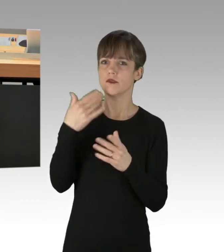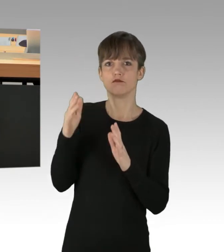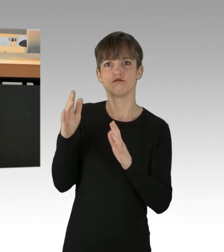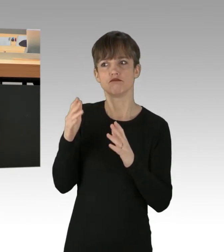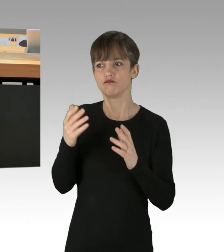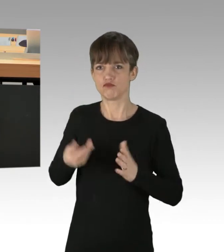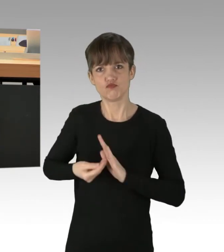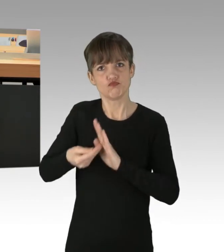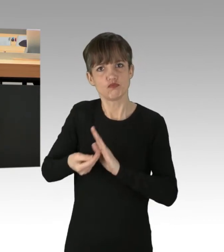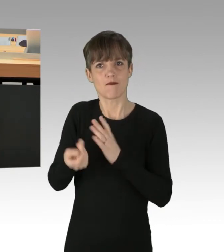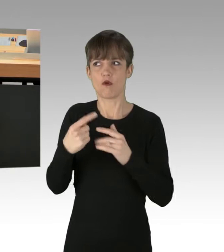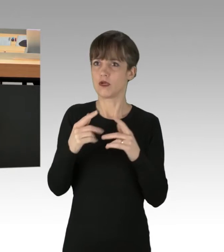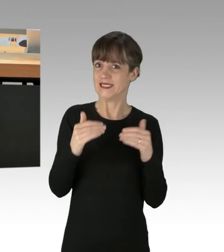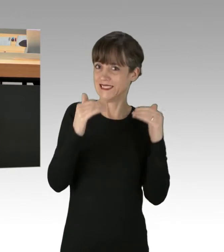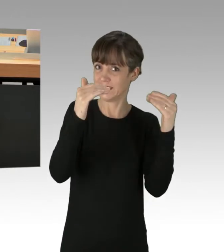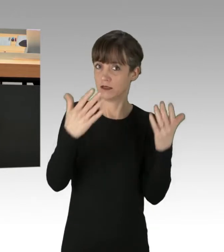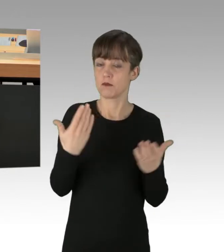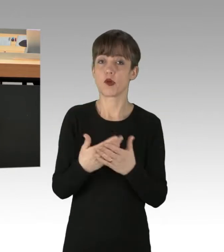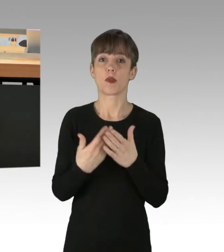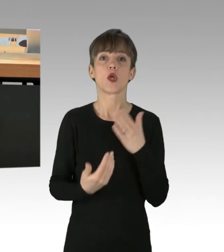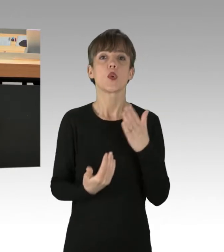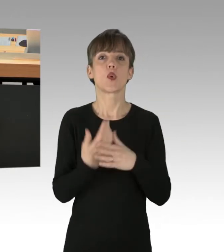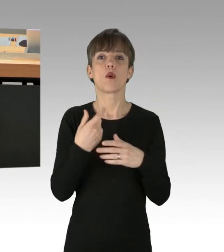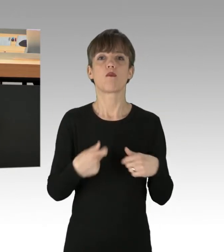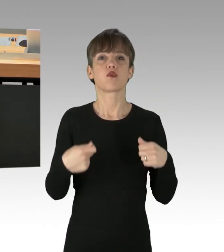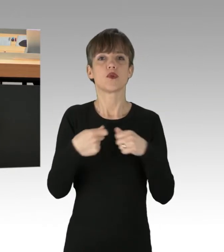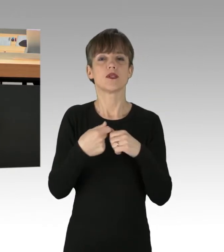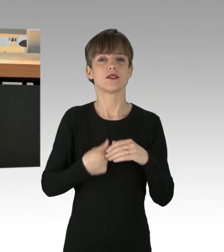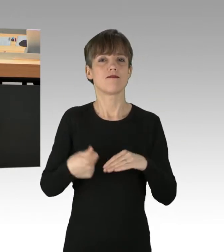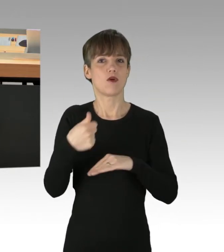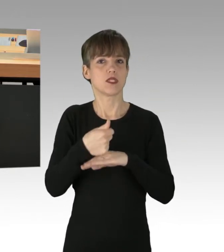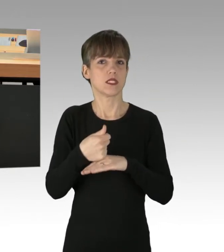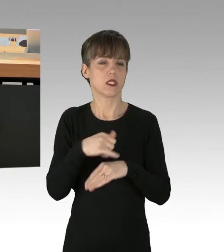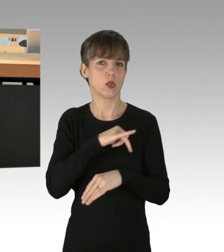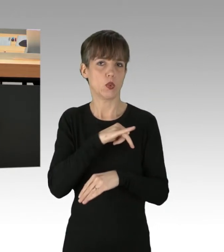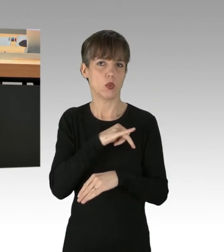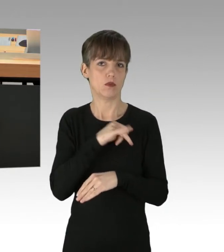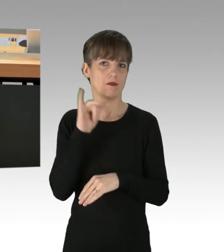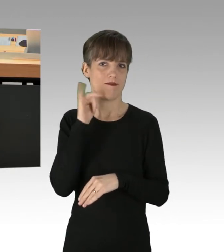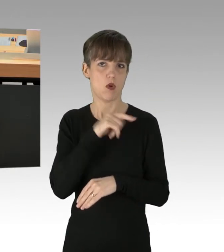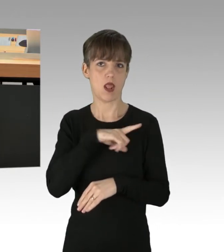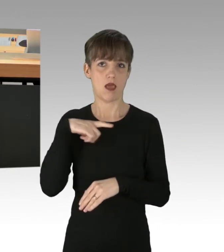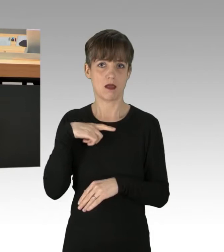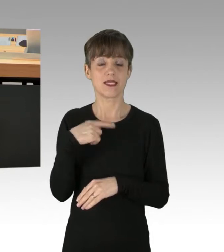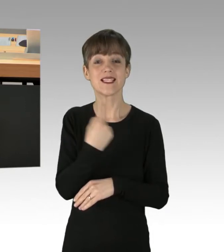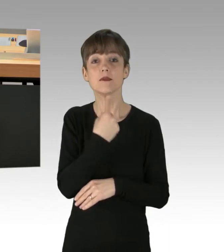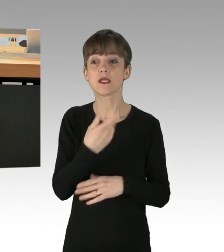sei es durch die neugewählte Bundesvorsitzende der Grünen, Frau Lang, die "Verständnis für solche Aktionen habe,